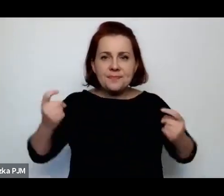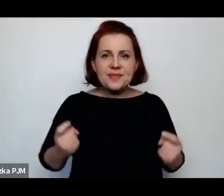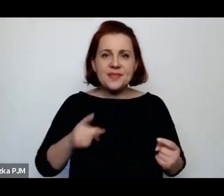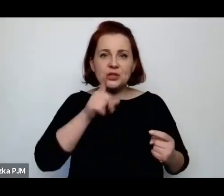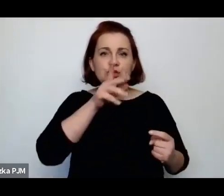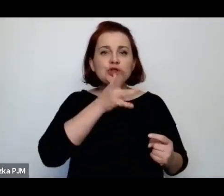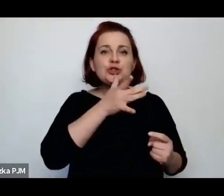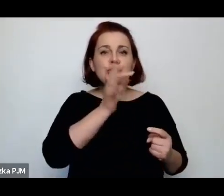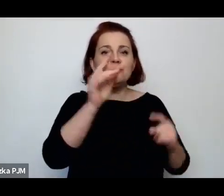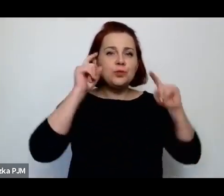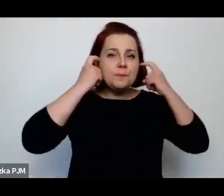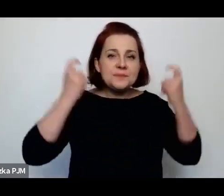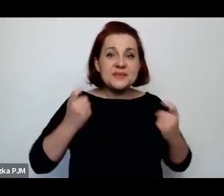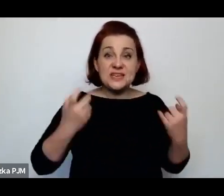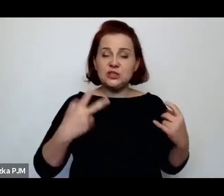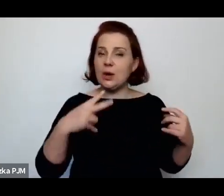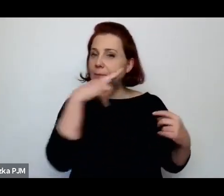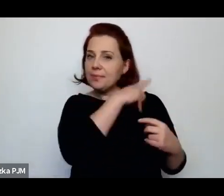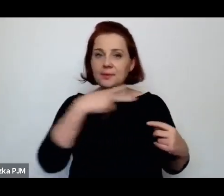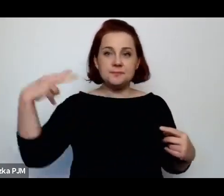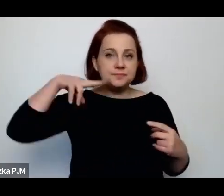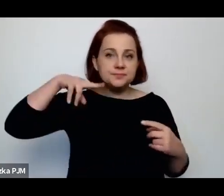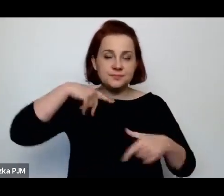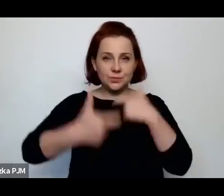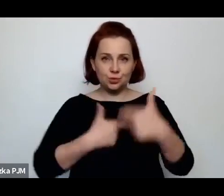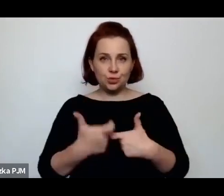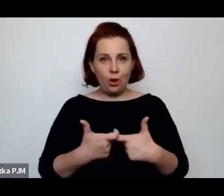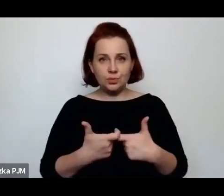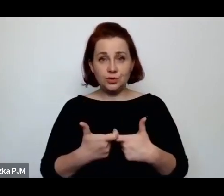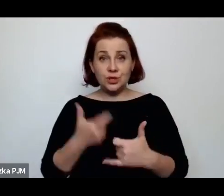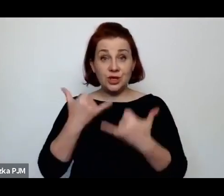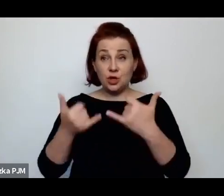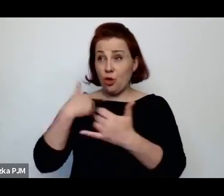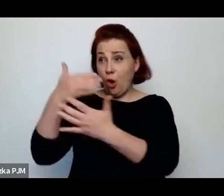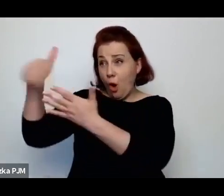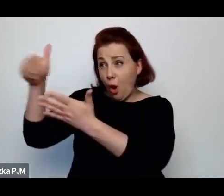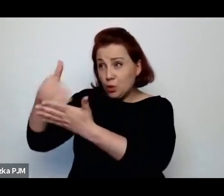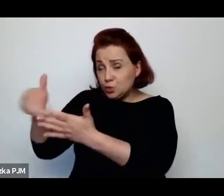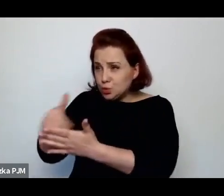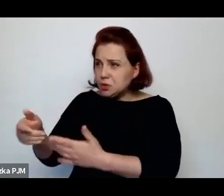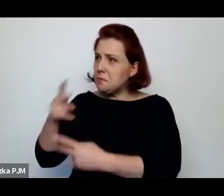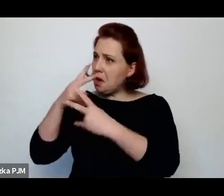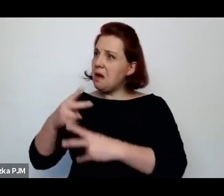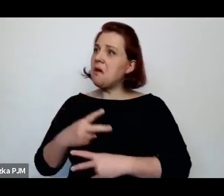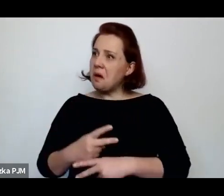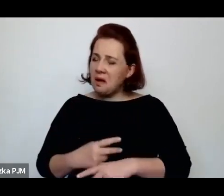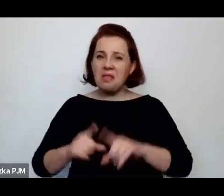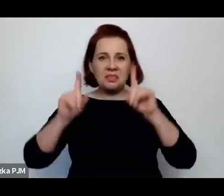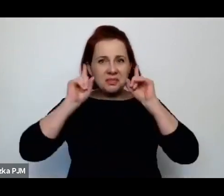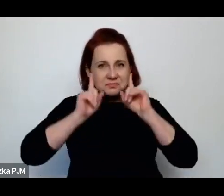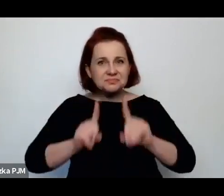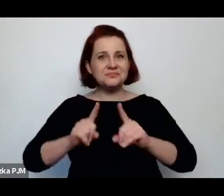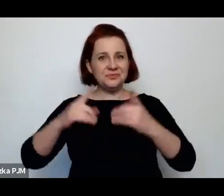pozostają nam takie bardzo naturalistyczne obrazki, które jednak troszeczkę pokazują